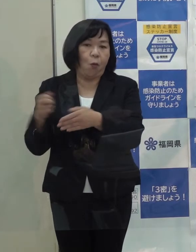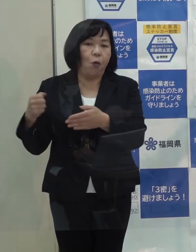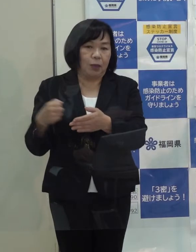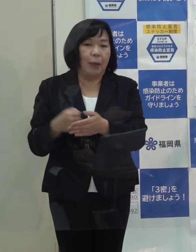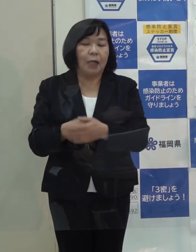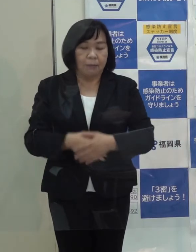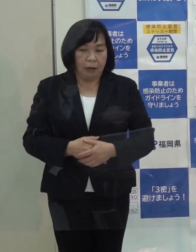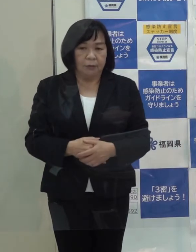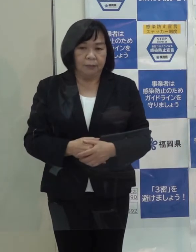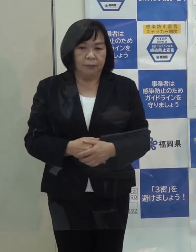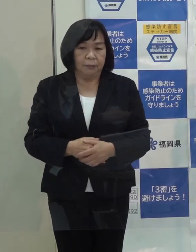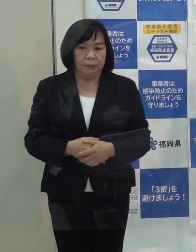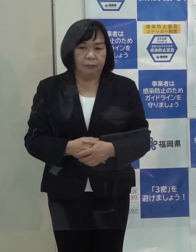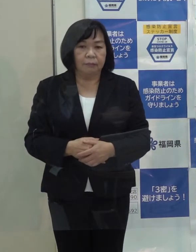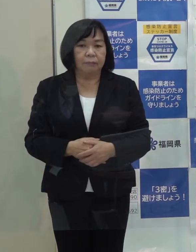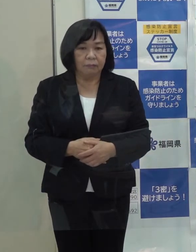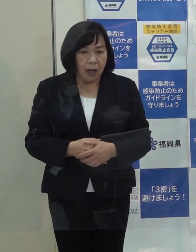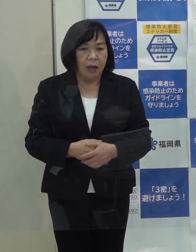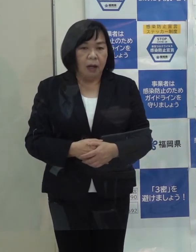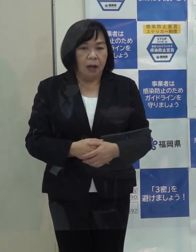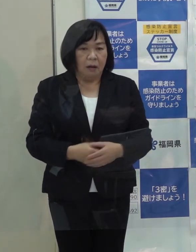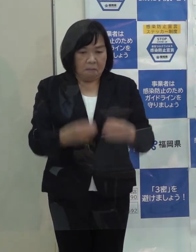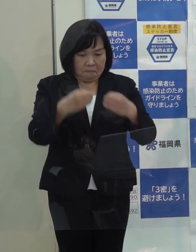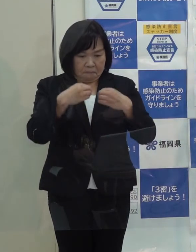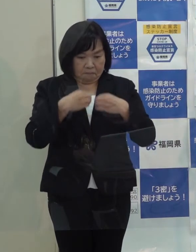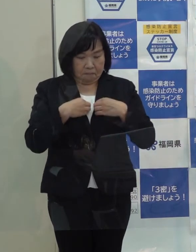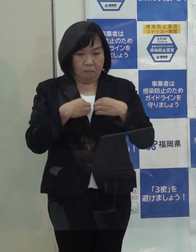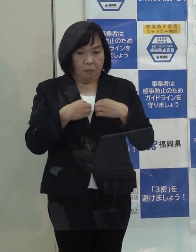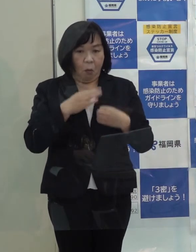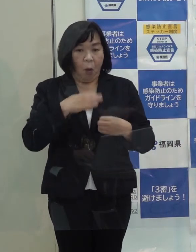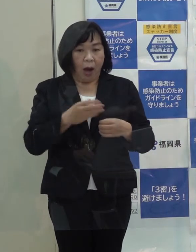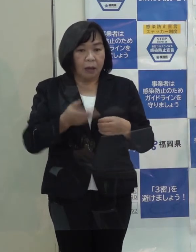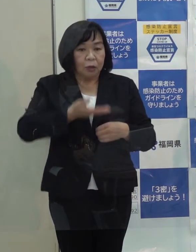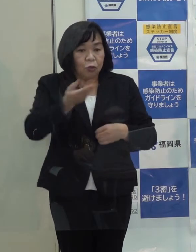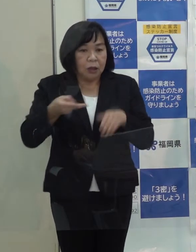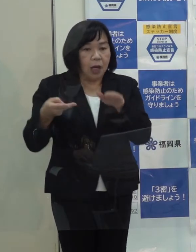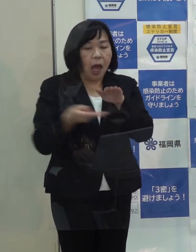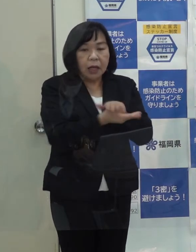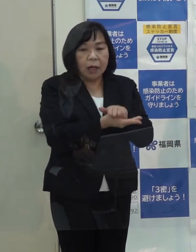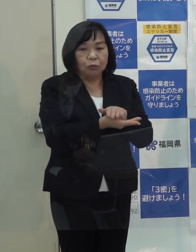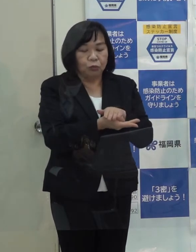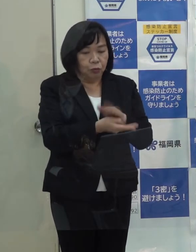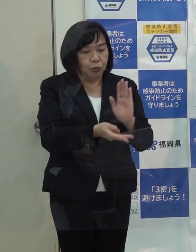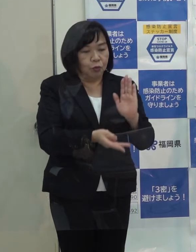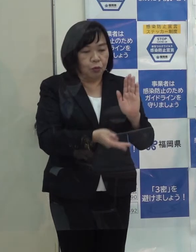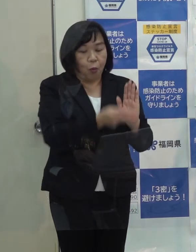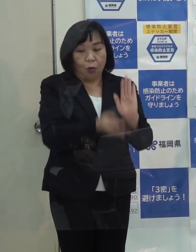大体 陽性が判明して翌日には入っていただけるような状況に今 なっているわけです